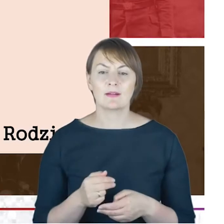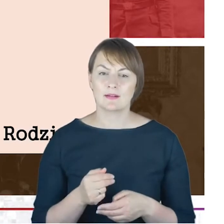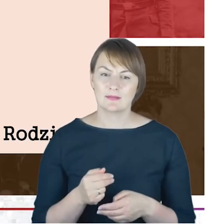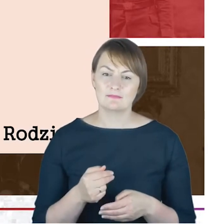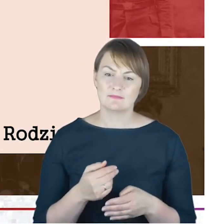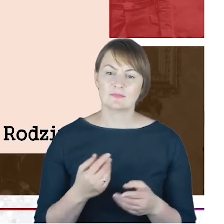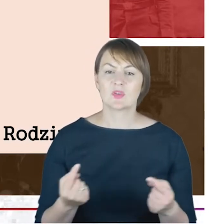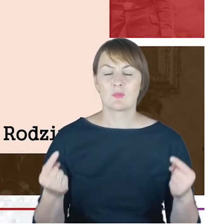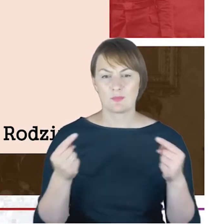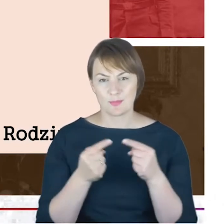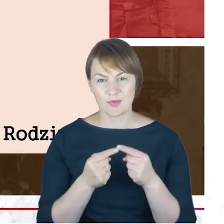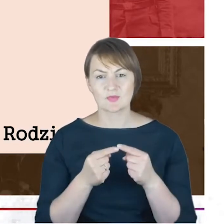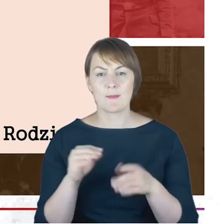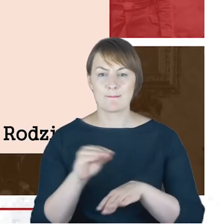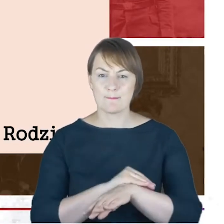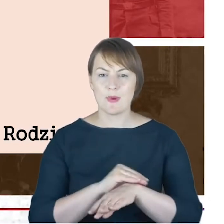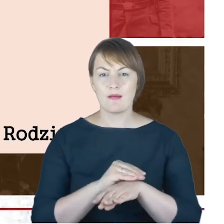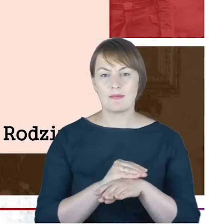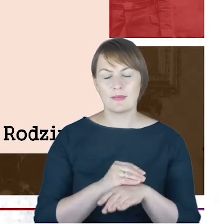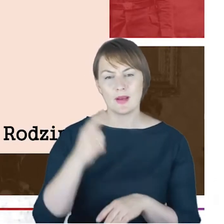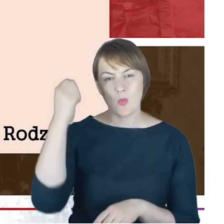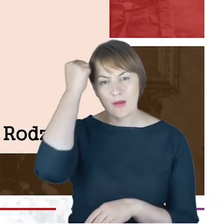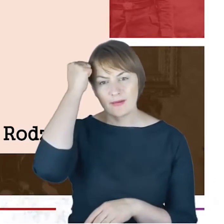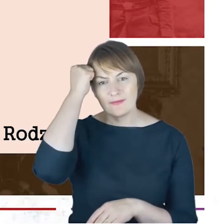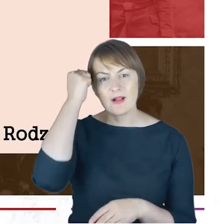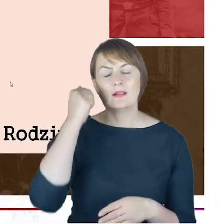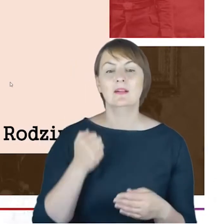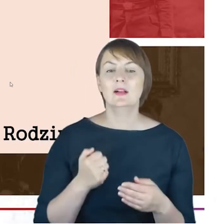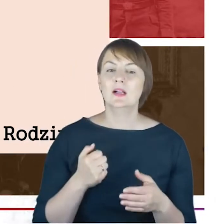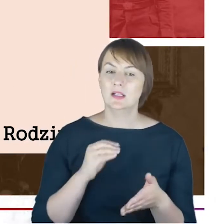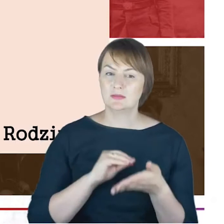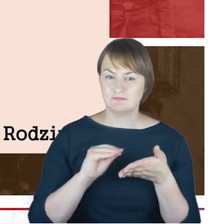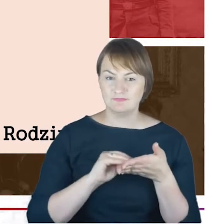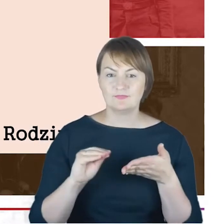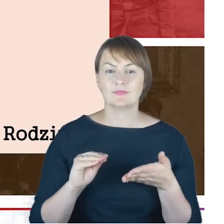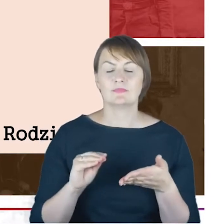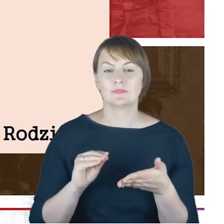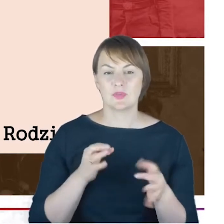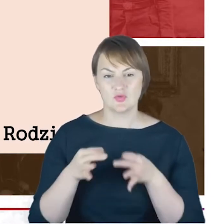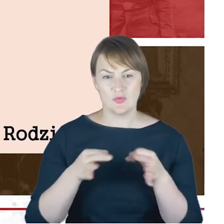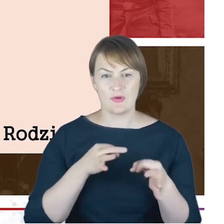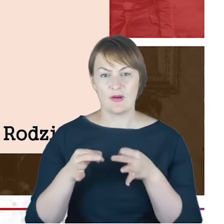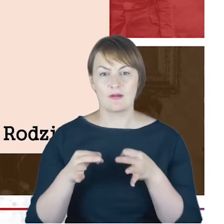księgi urzędów stanu cywilnego, to chciałam Państwu właśnie tutaj pokazać fragment tablicy genealogicznej,